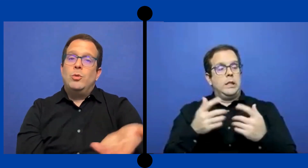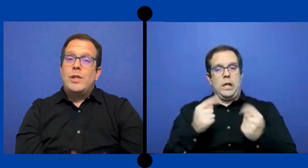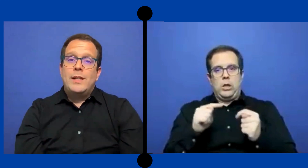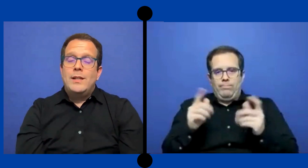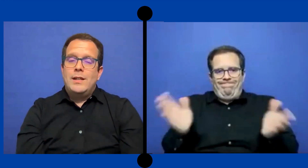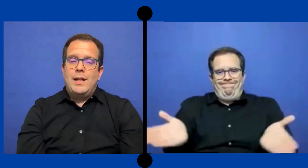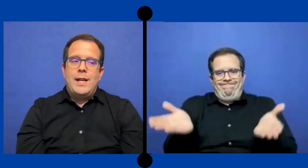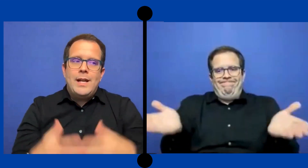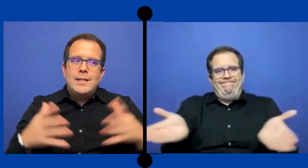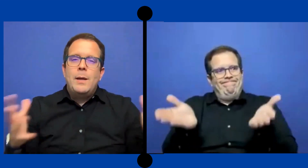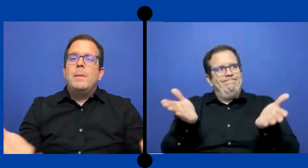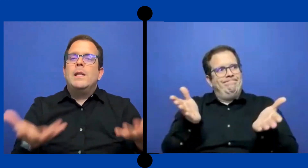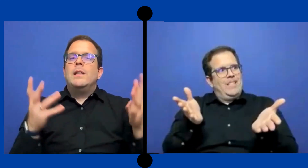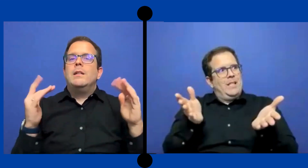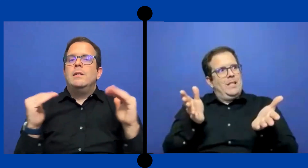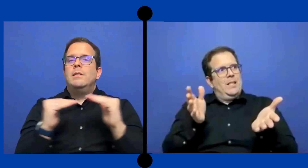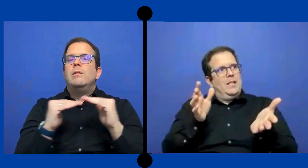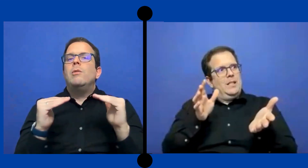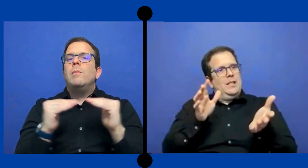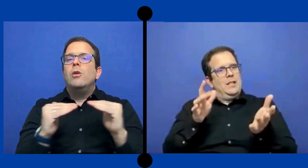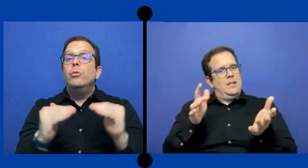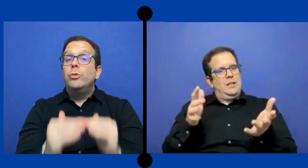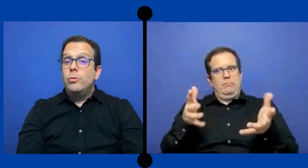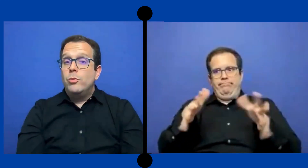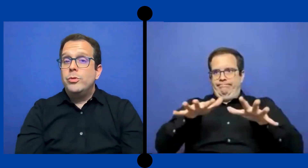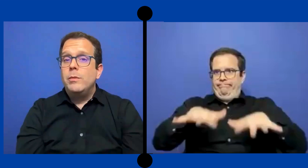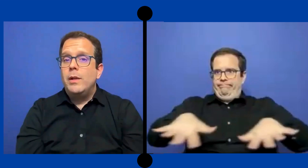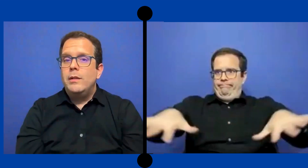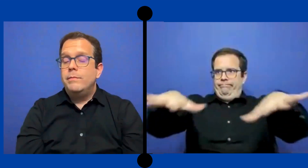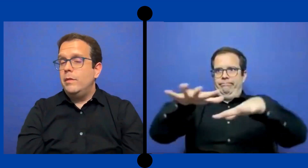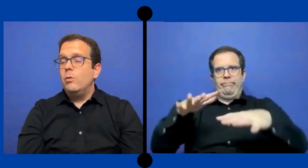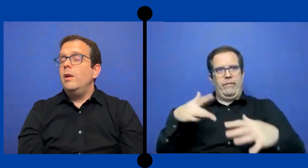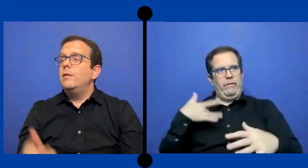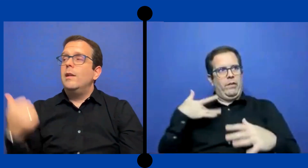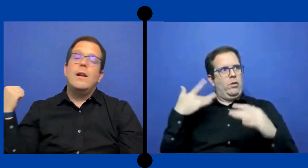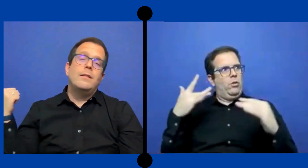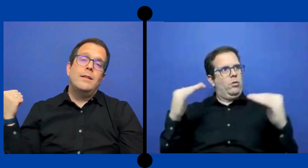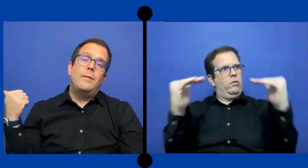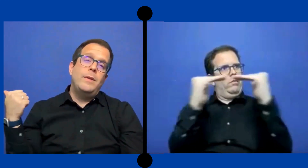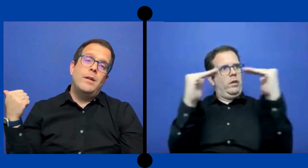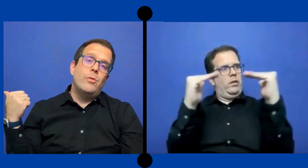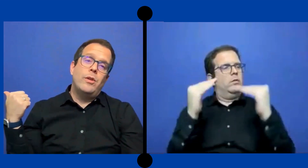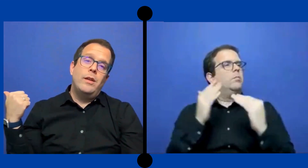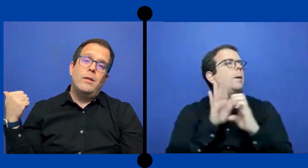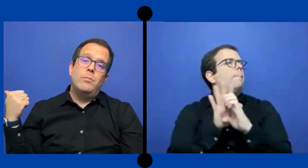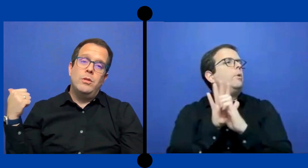Pues tu tratas de crear ese ambiente lo más justo posible ... igual si la clase está bien aburrida pues